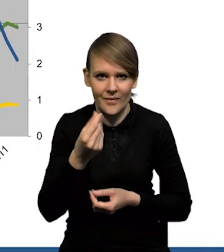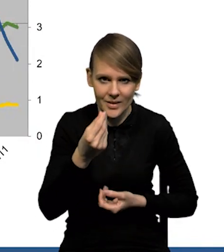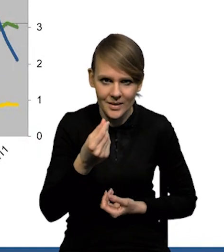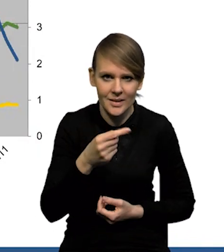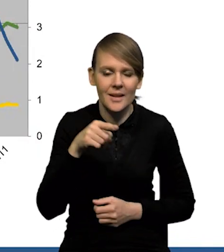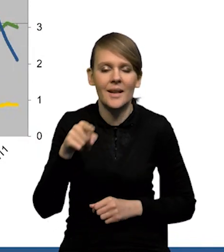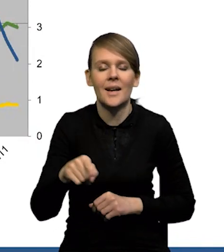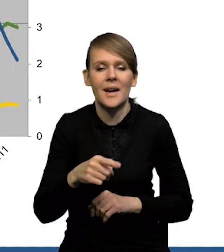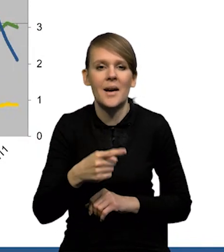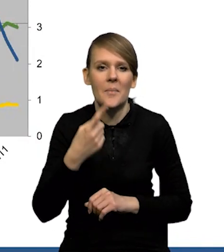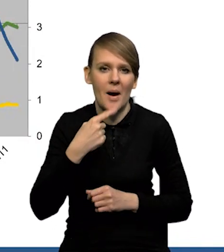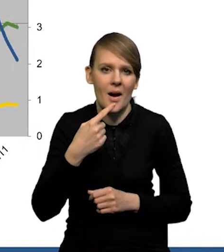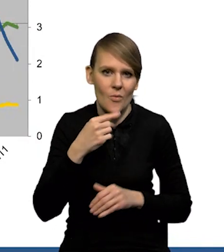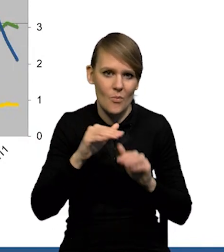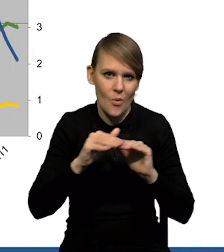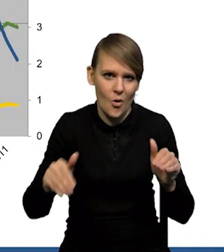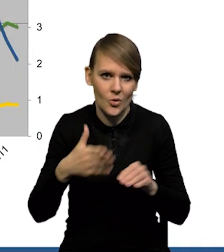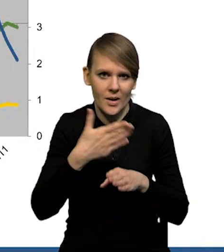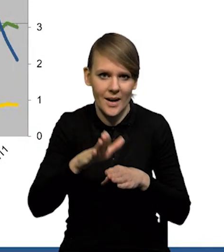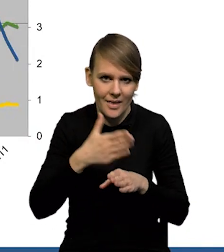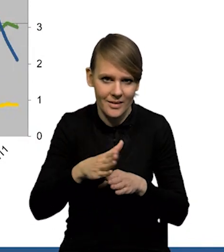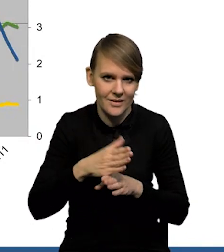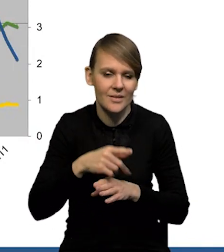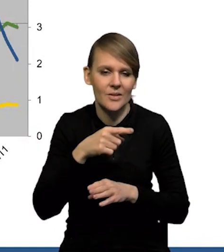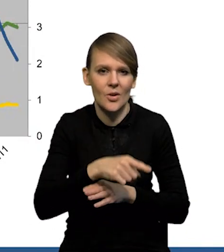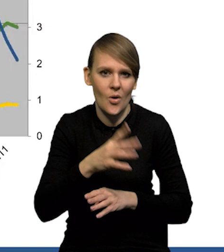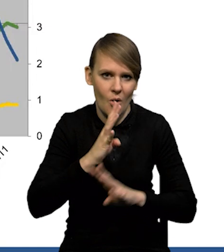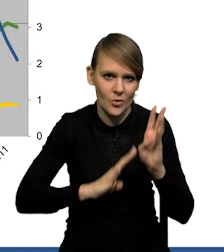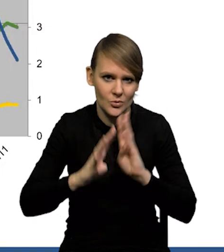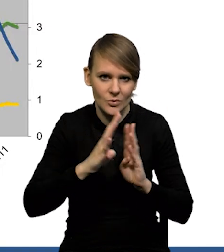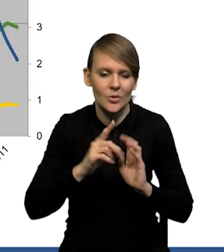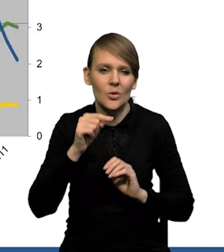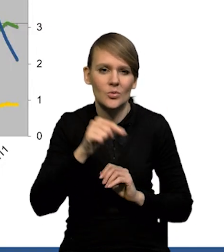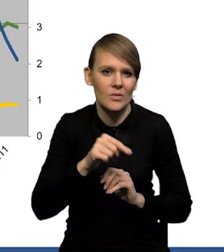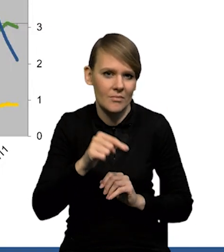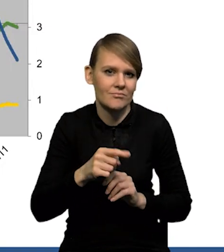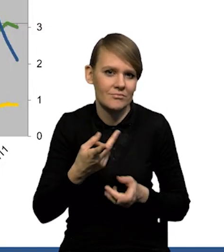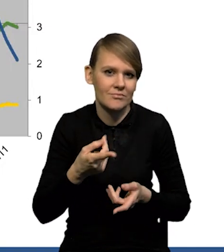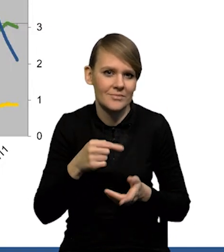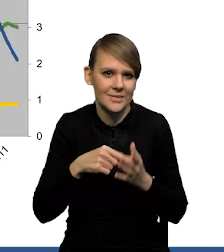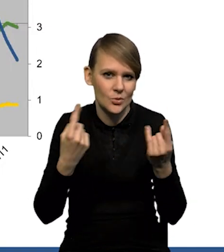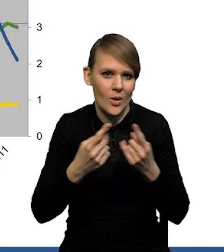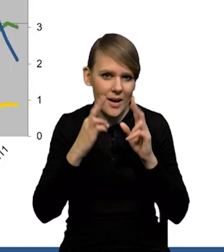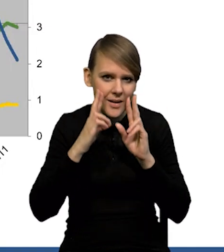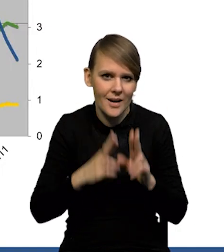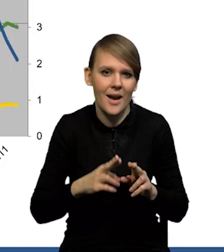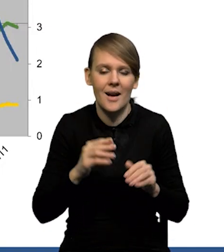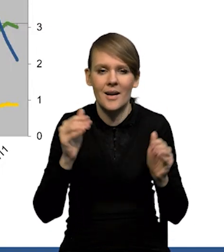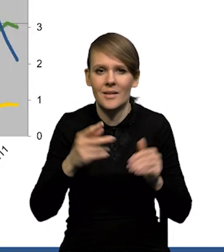Na bardzo niskim poziomie utrzymują się kredyty konsumpcyjne. To są wszystko dane w ujęciu realnym. Gdyby Państwo to zdeflowali inflacją, to widać wyraźnie,